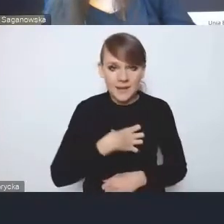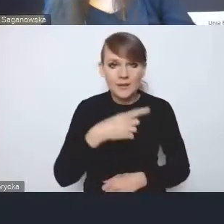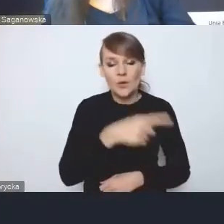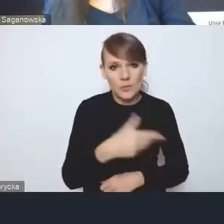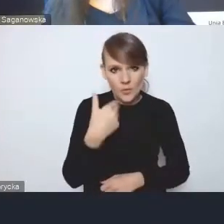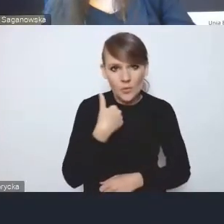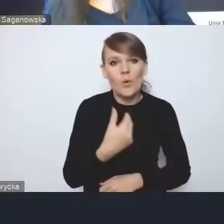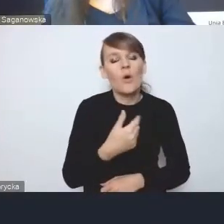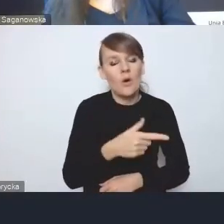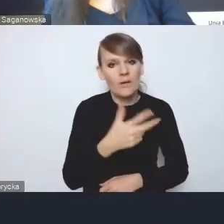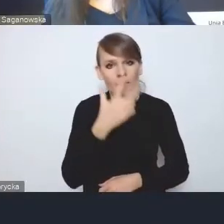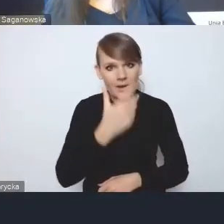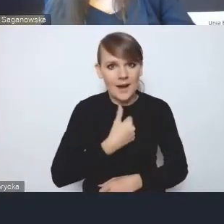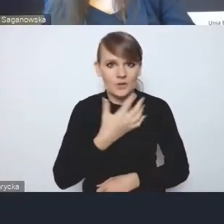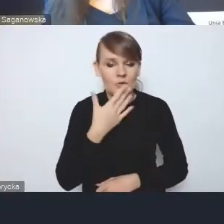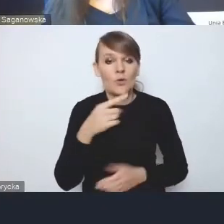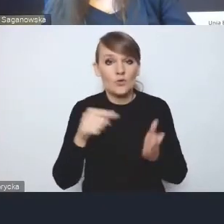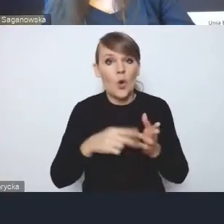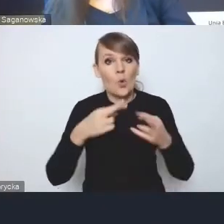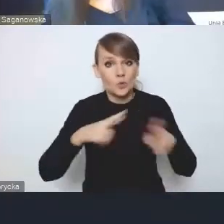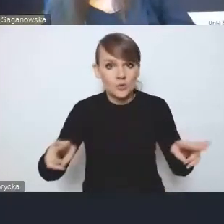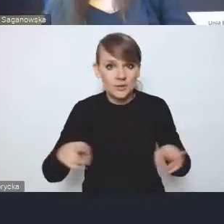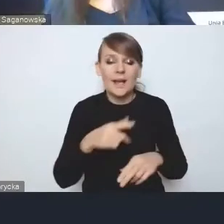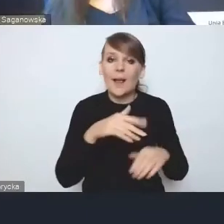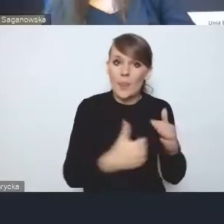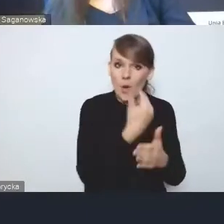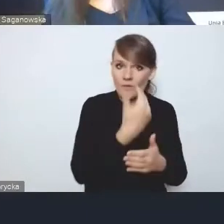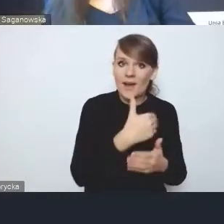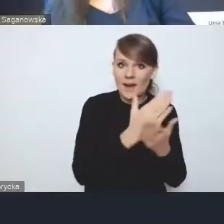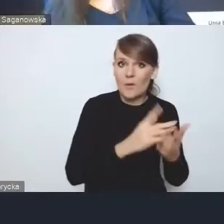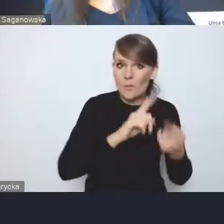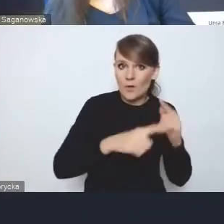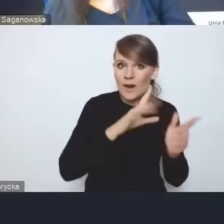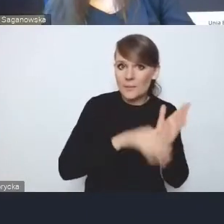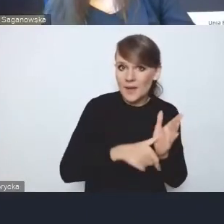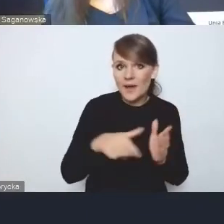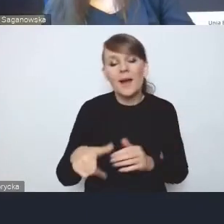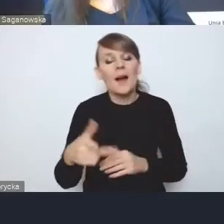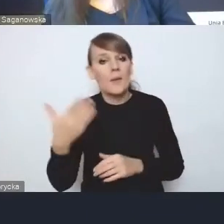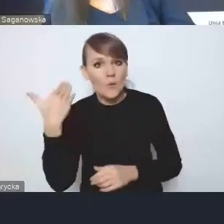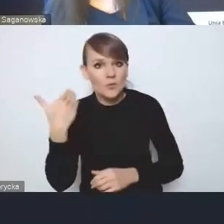że to ma różnić tę nową Krajową Politykę Miejską od poprzedniej, jednak słabość tych elementów implementacyjnych,